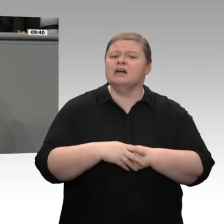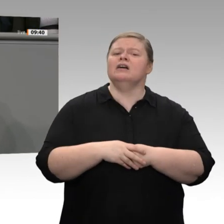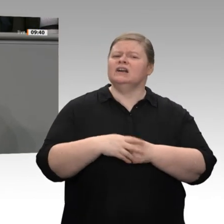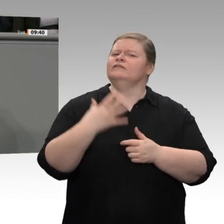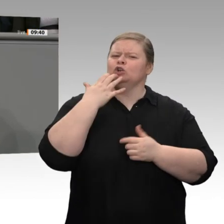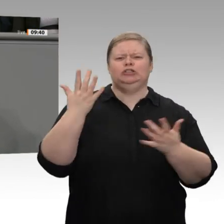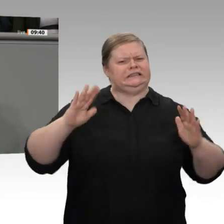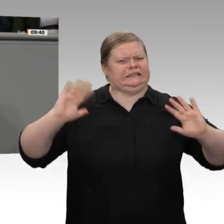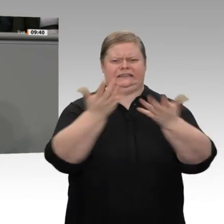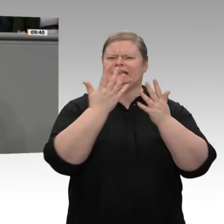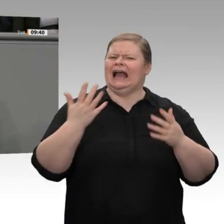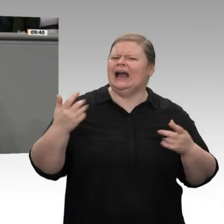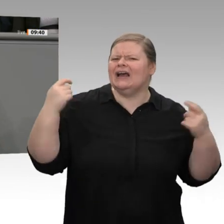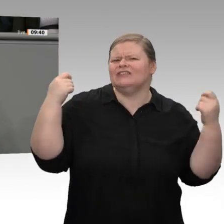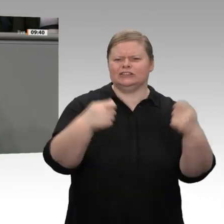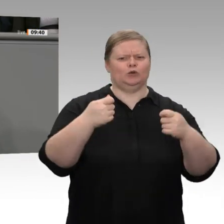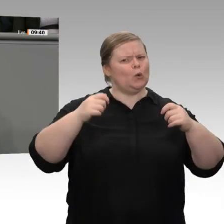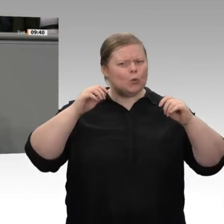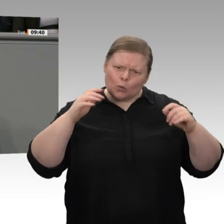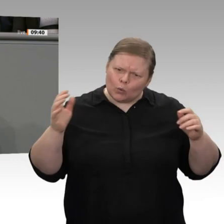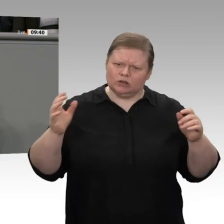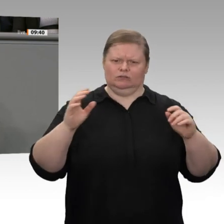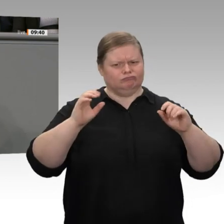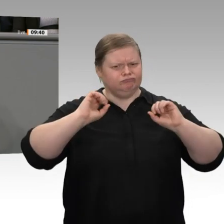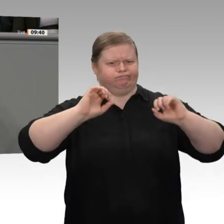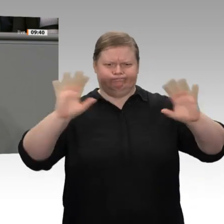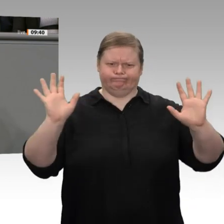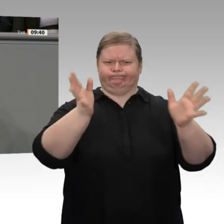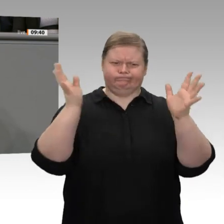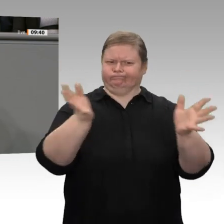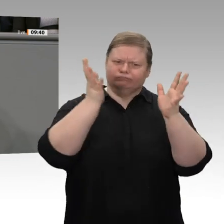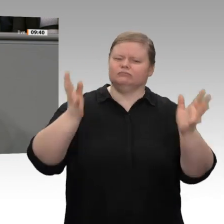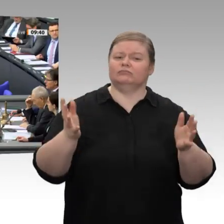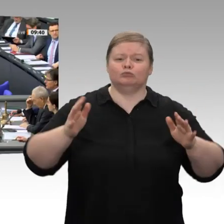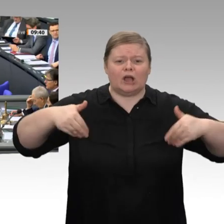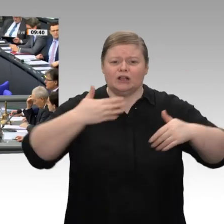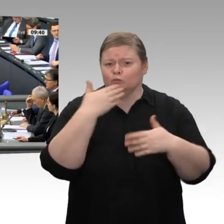der Unternehmen. Was ist das denn? Haben denn die Unternehmen kein Geld mehr für Investitionen, Herr Altmaier?